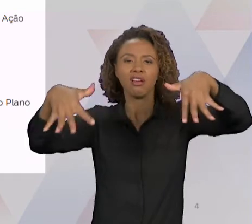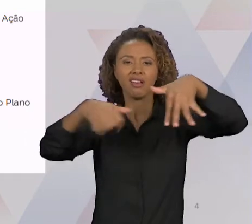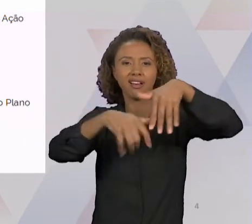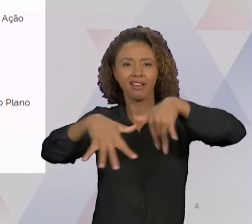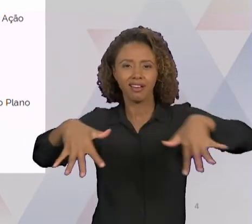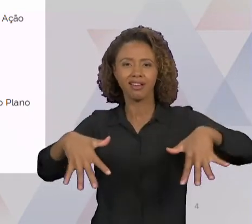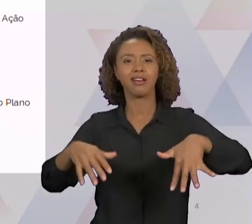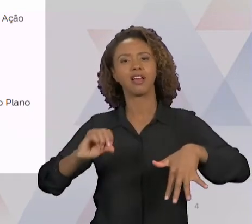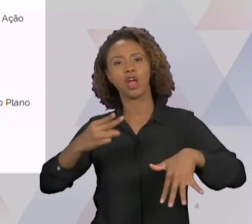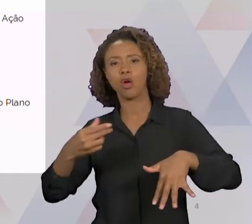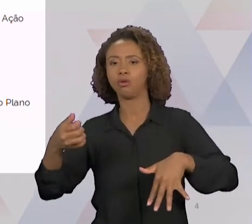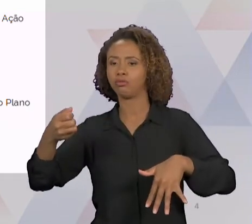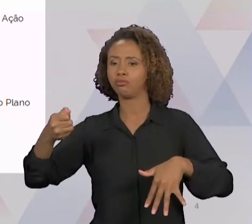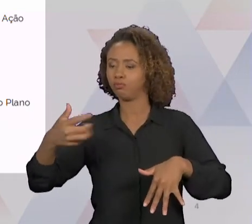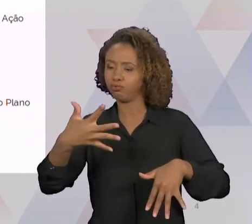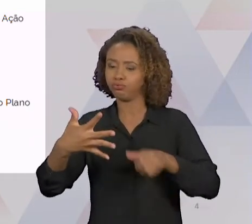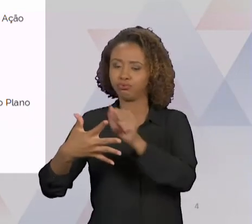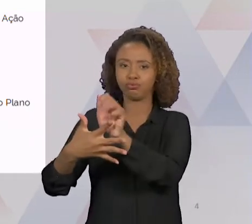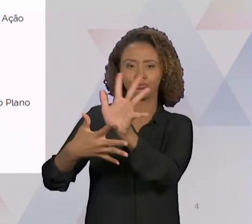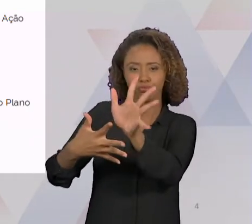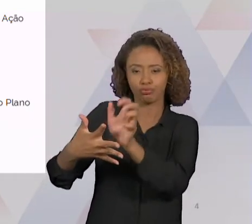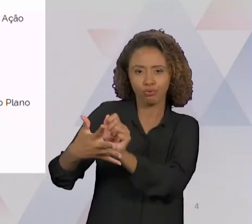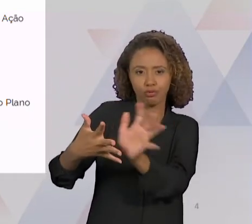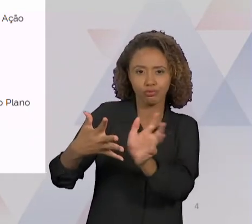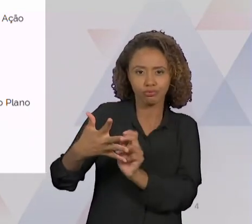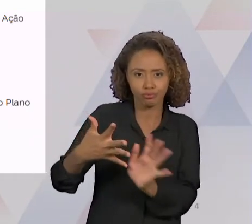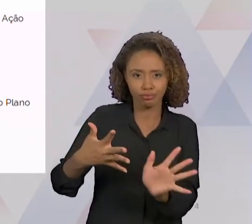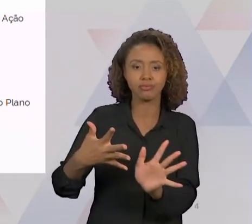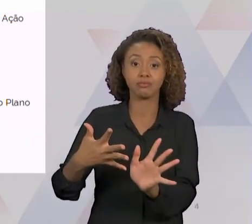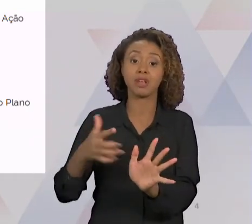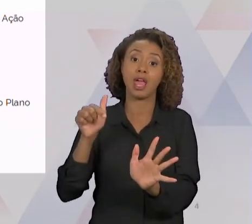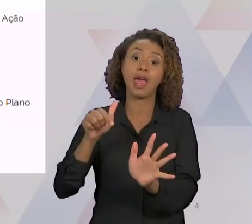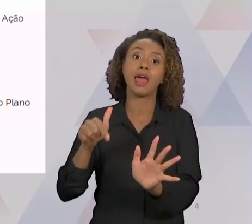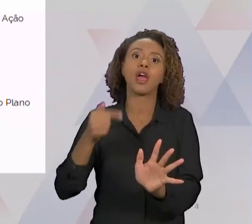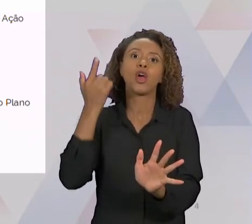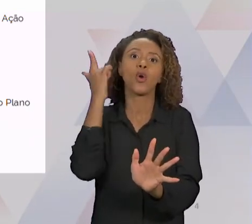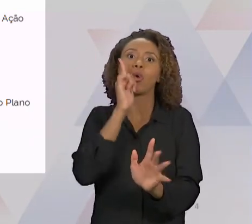FLUXOGRAMA VOCÊ CONSEGUE TER UMA VISÃO MACRO. E